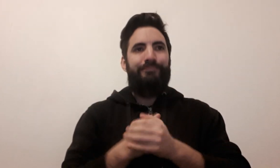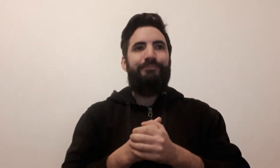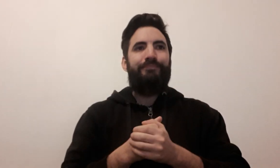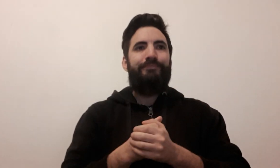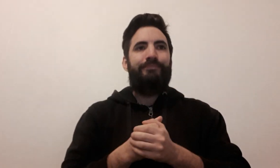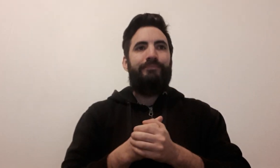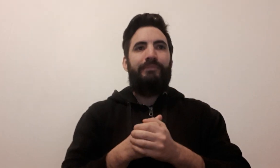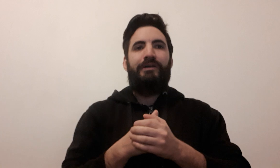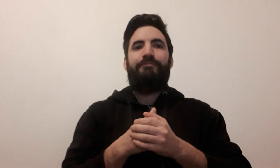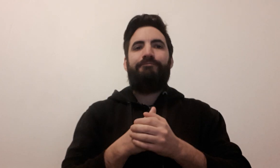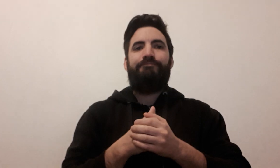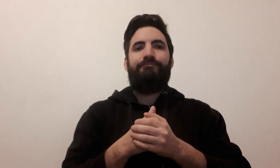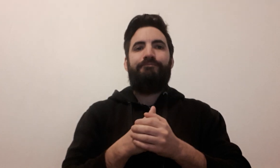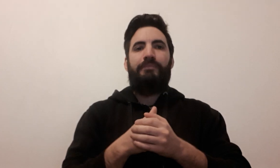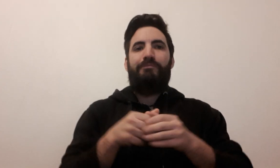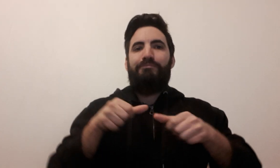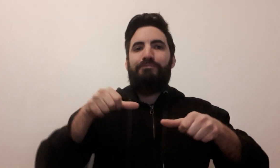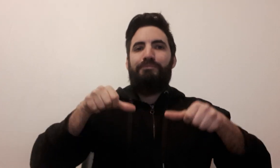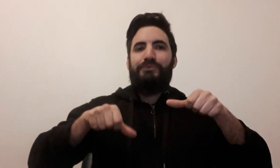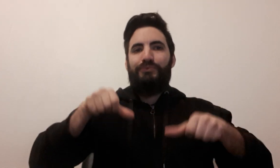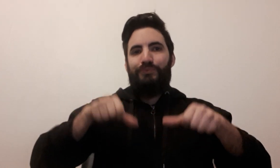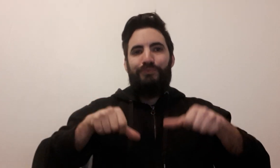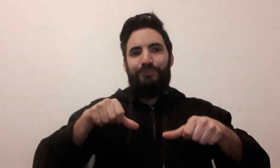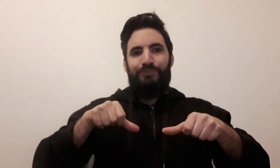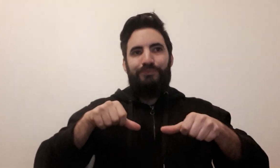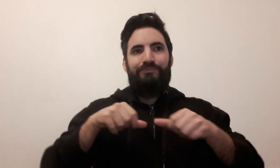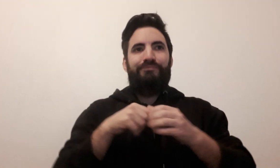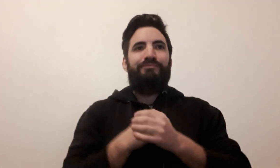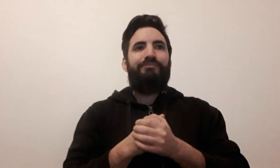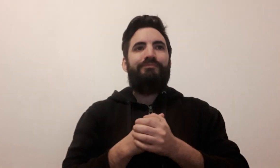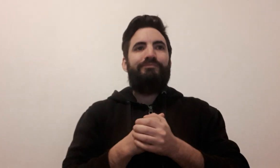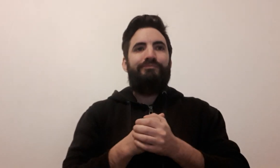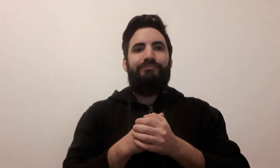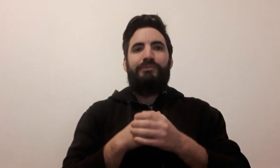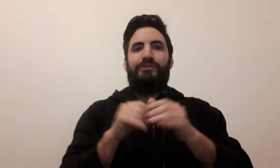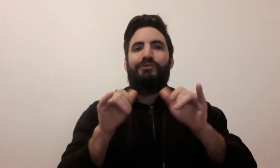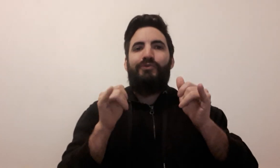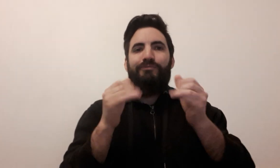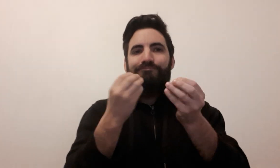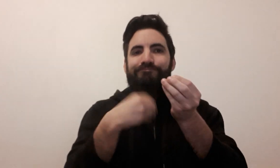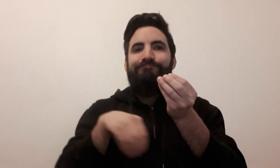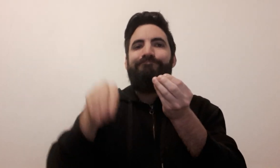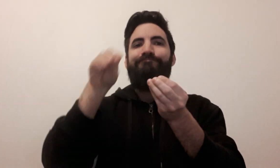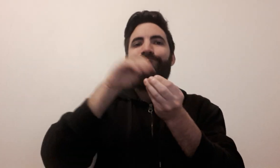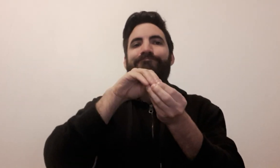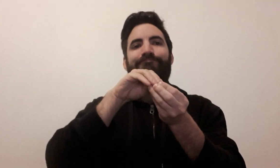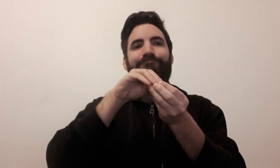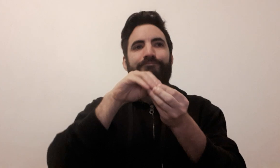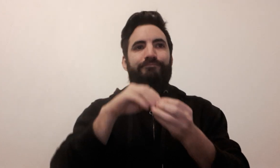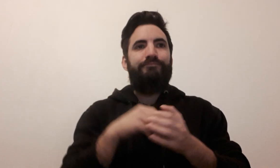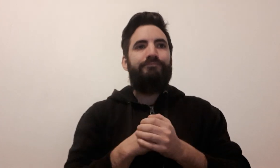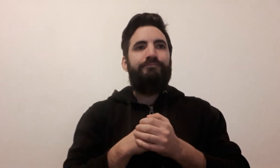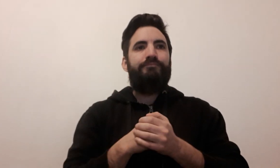puzzle extension